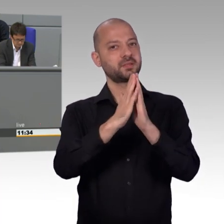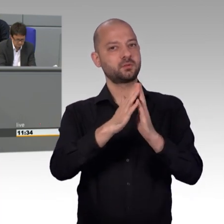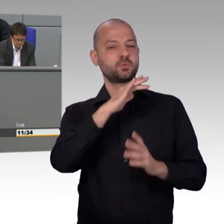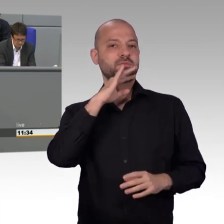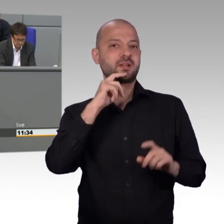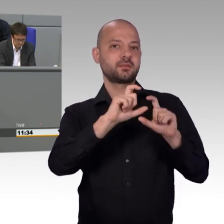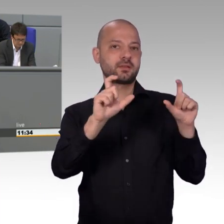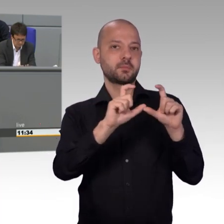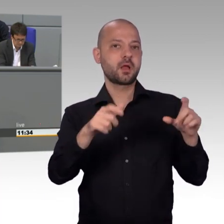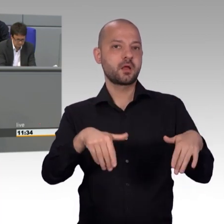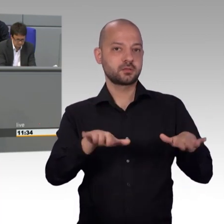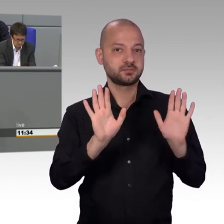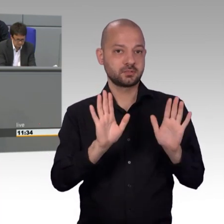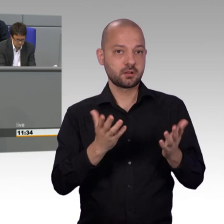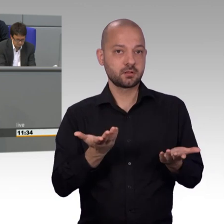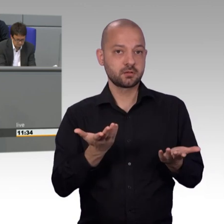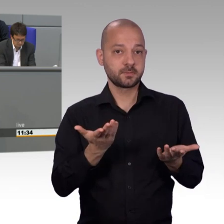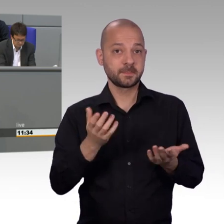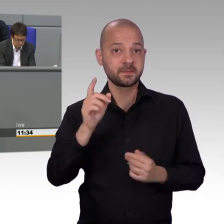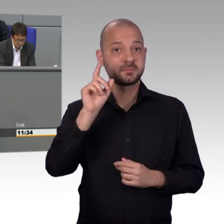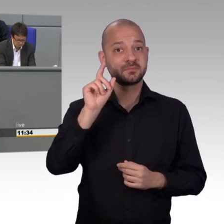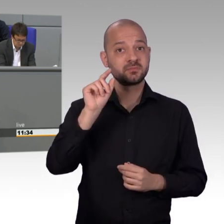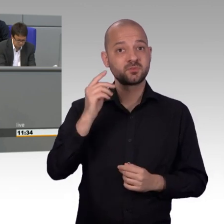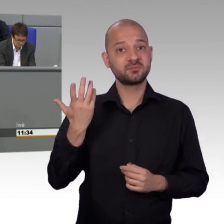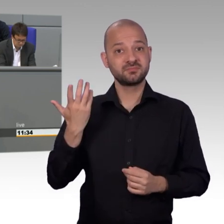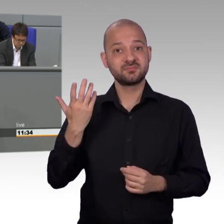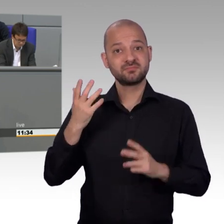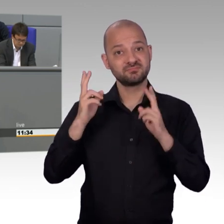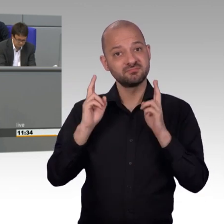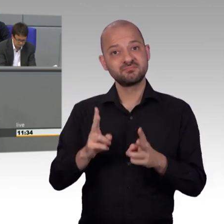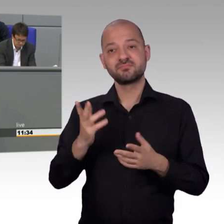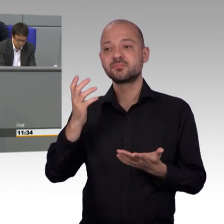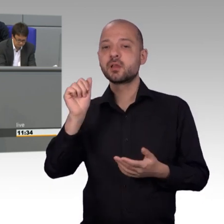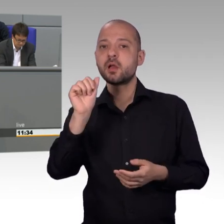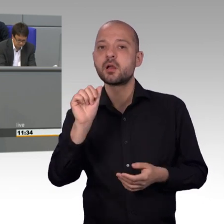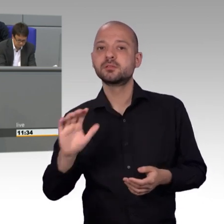Das ist umso schöner, weil sie aktuell als Bauernopfer für die wirklich Verantwortlichen herhalten müssen.